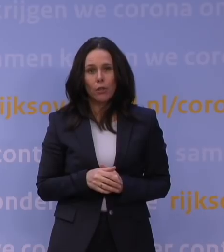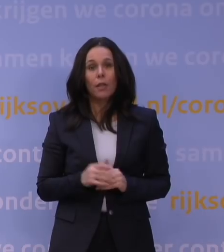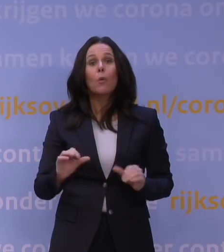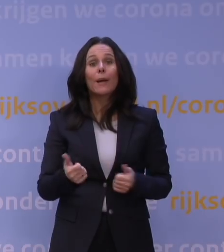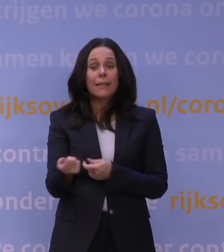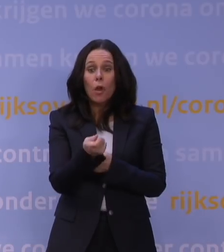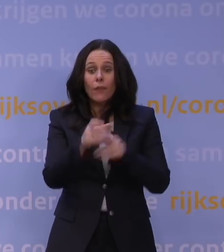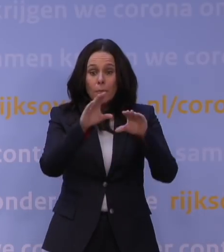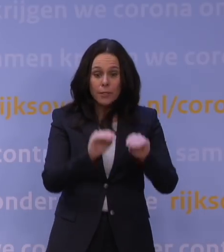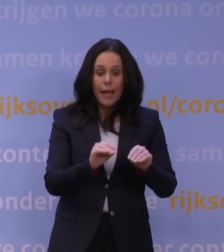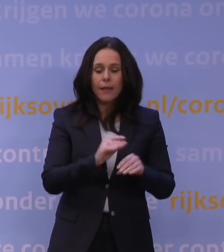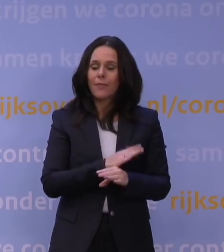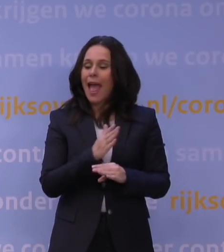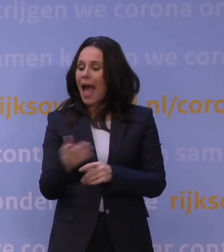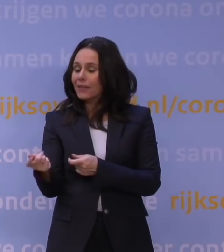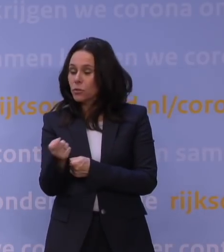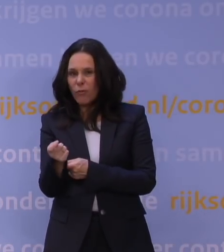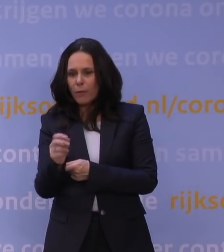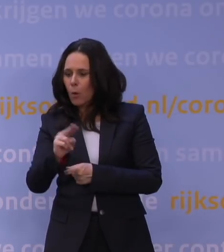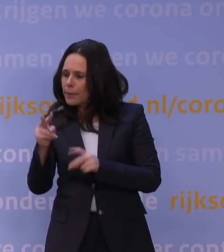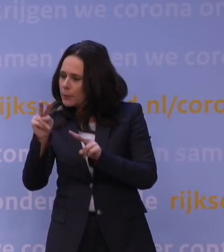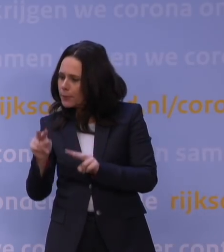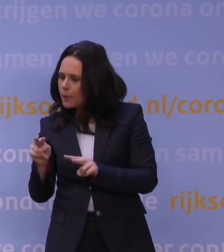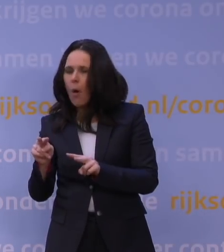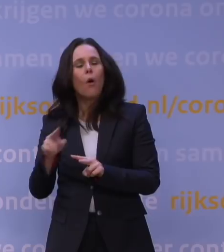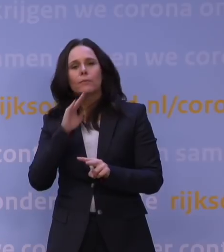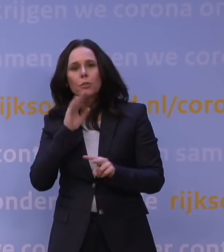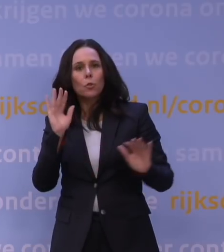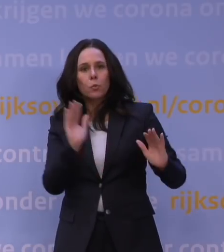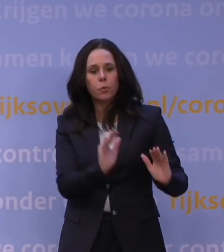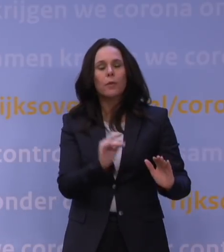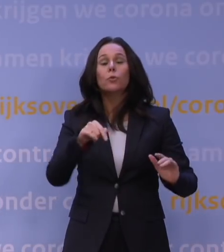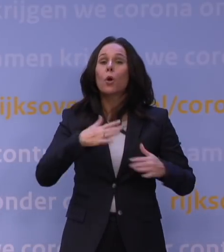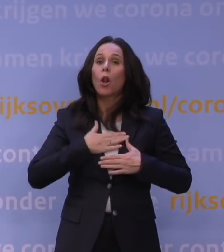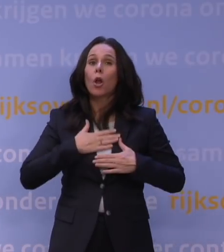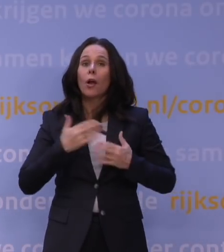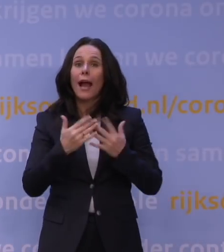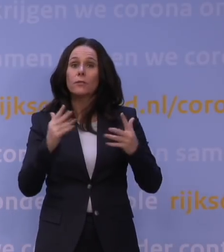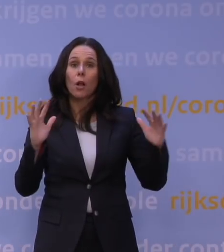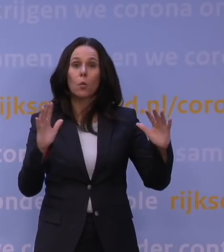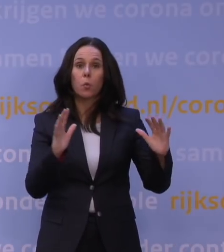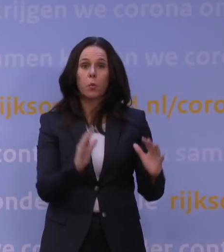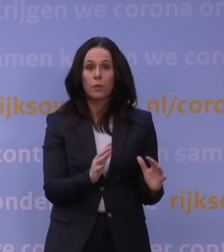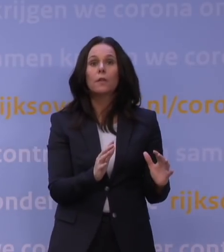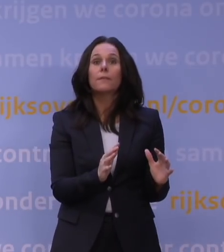Dat hebben we gedaan eind november toen bleek dat het niet voldoende afremde. Gelukkig remt het nu wel goed af. Ik heb die discussie ook met de Kamer gehad.